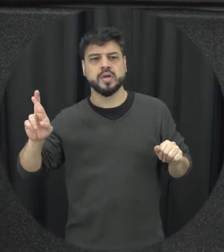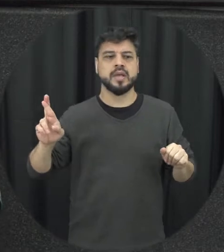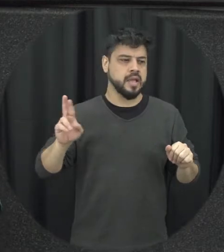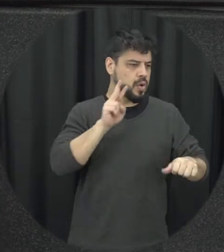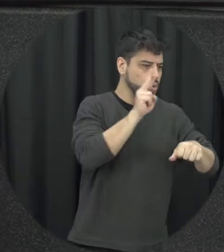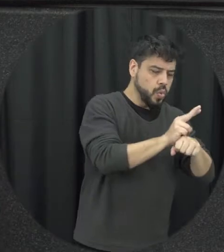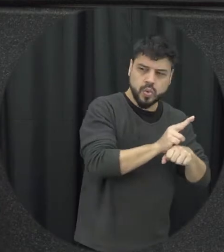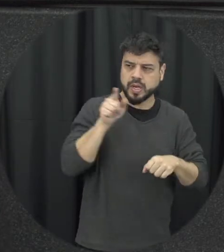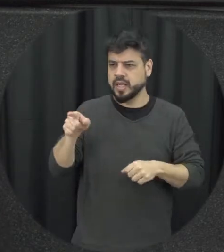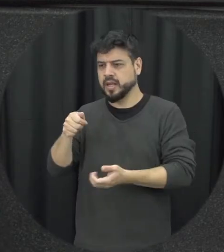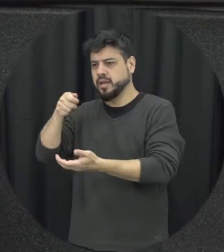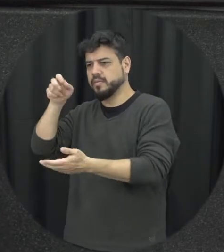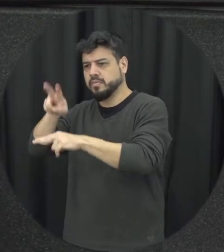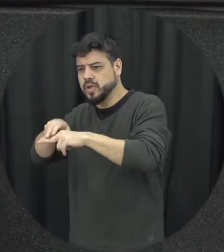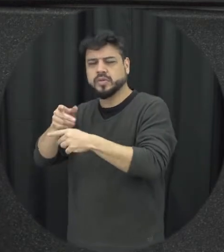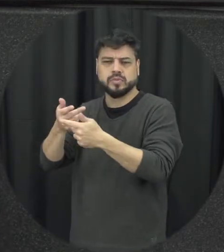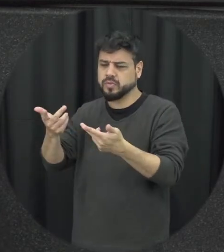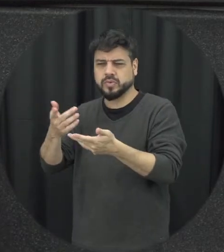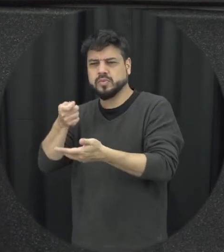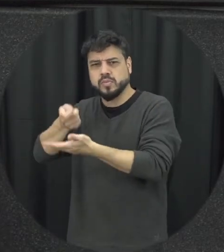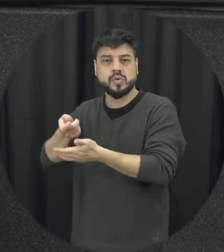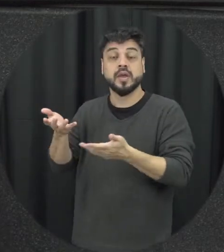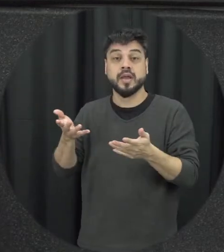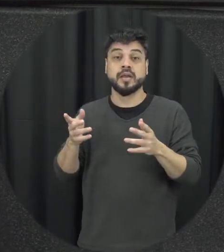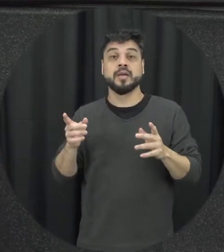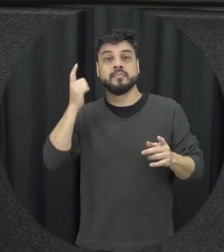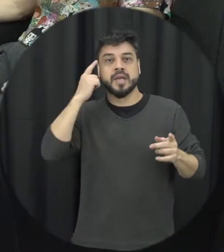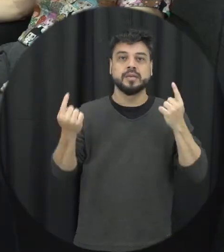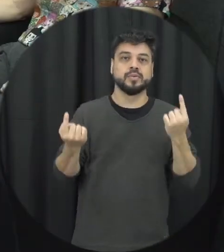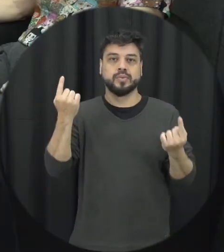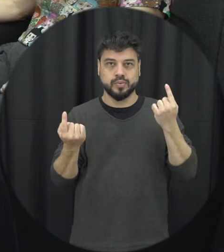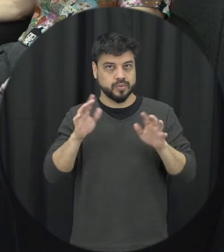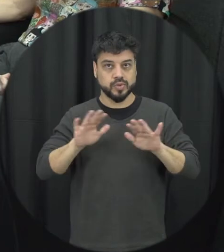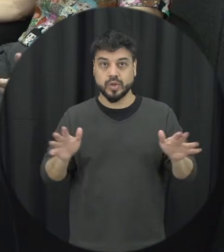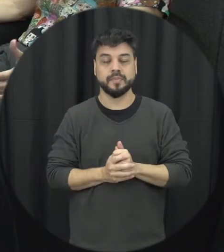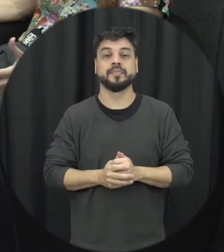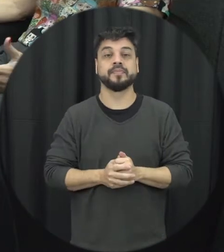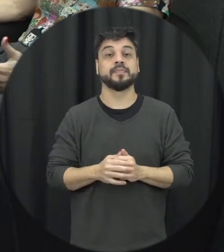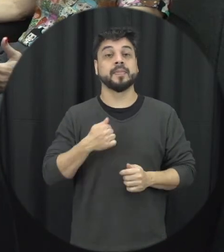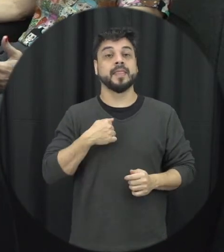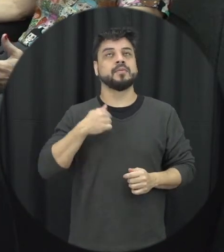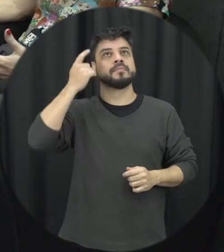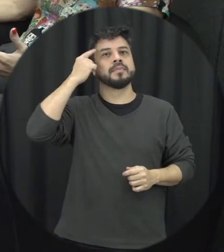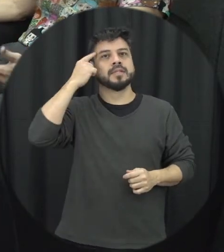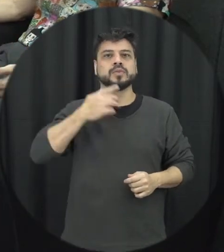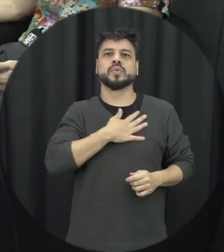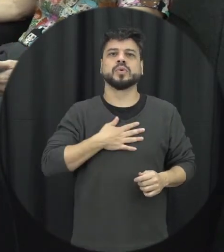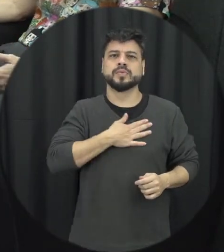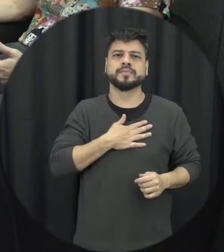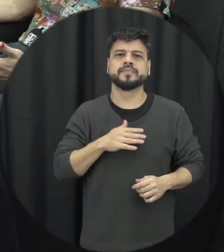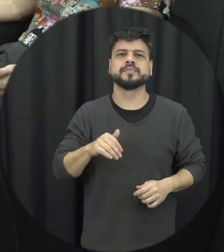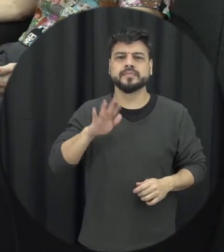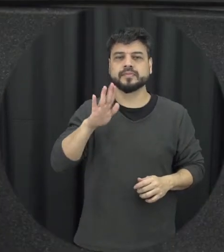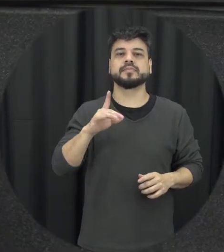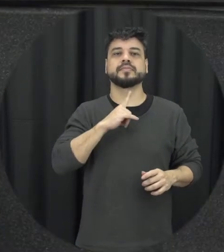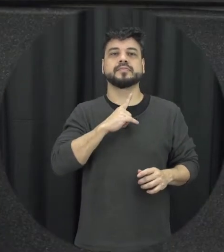abraçou e fica essa discussão né é pensando nesses dois pontos eu gosto muito de trazer à cena para